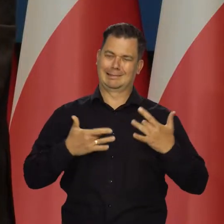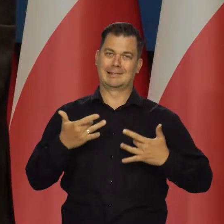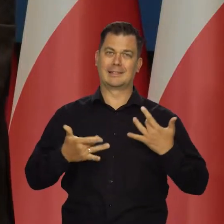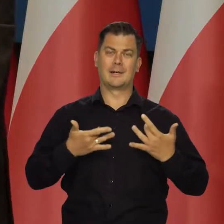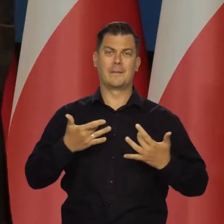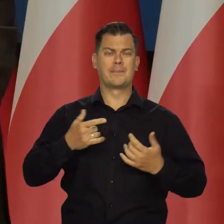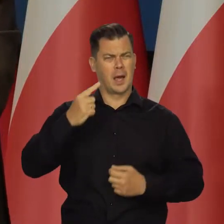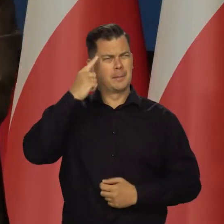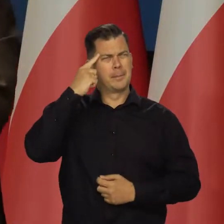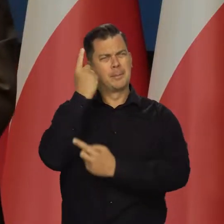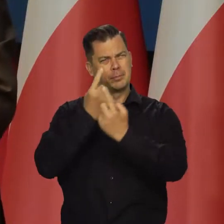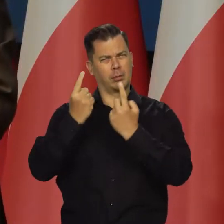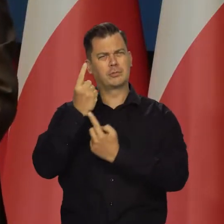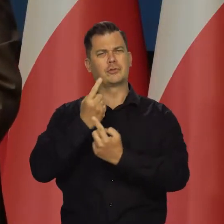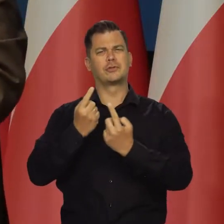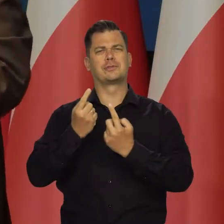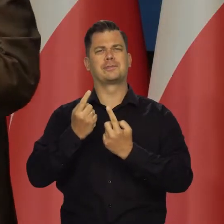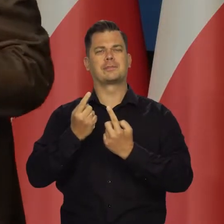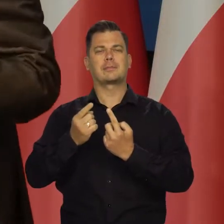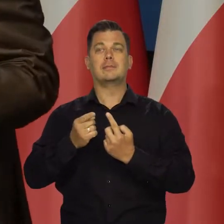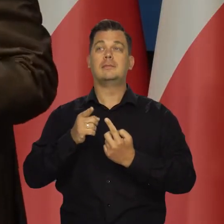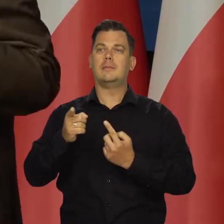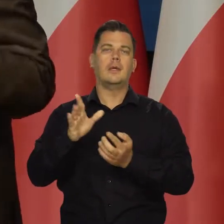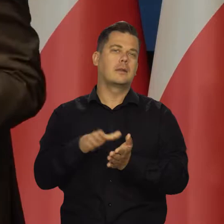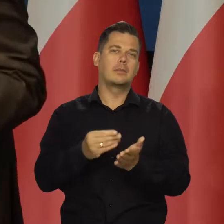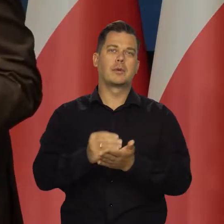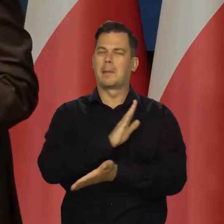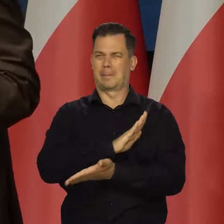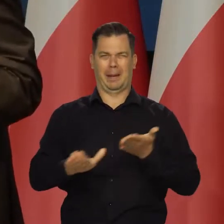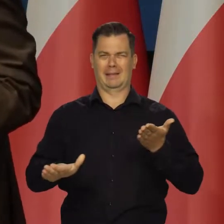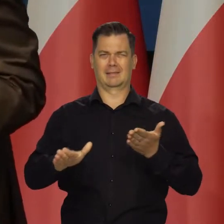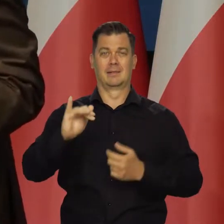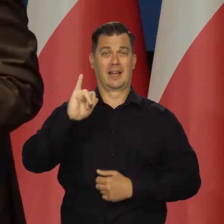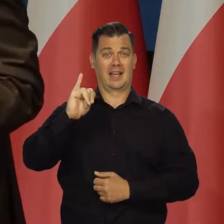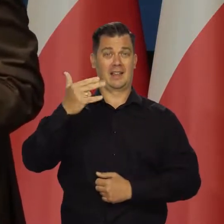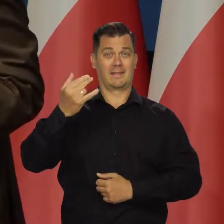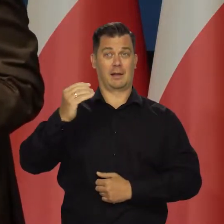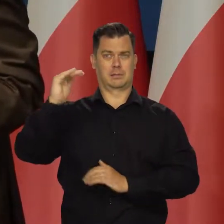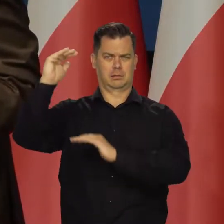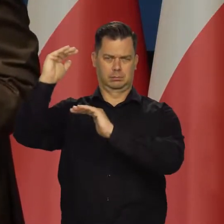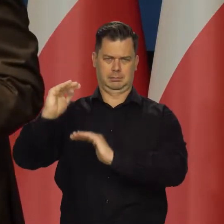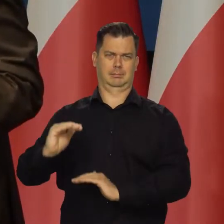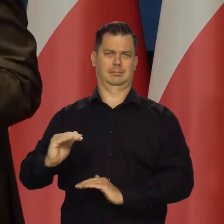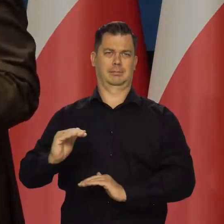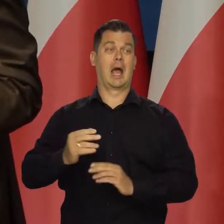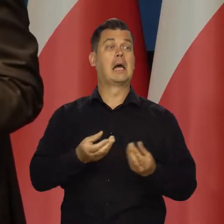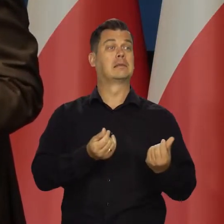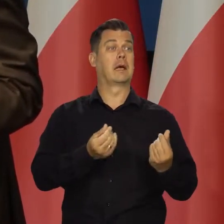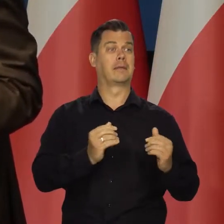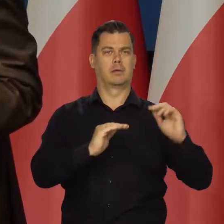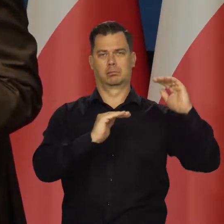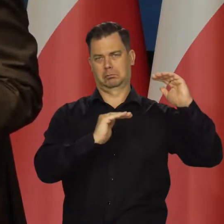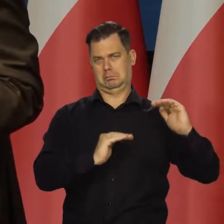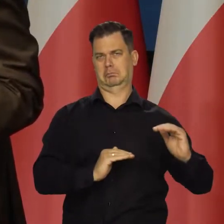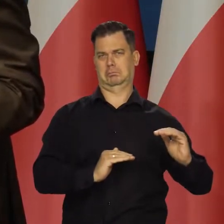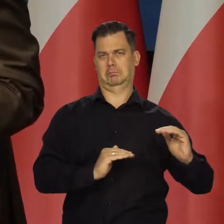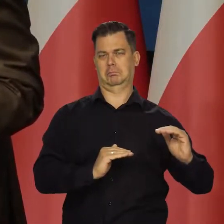Pomyślcie Państwo na przykład tak a rebours, że nie ma inflacji w Polsce Ceny maleją nawet trochę, bo tak zwykle jest.